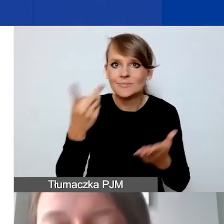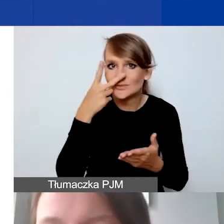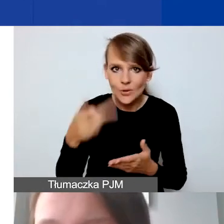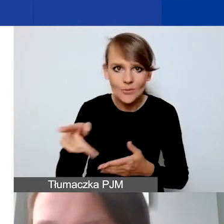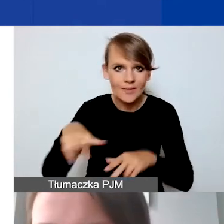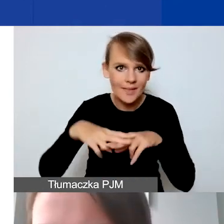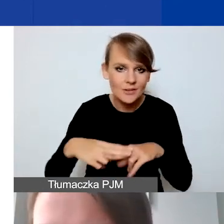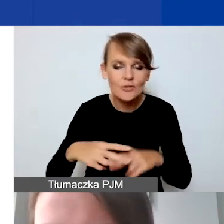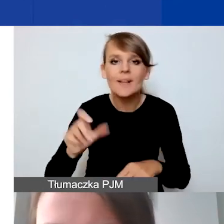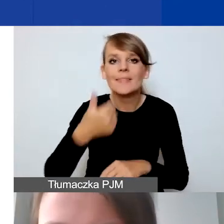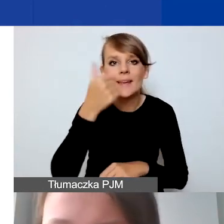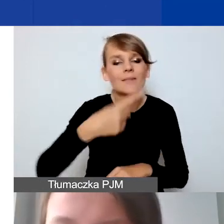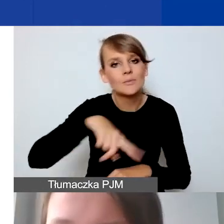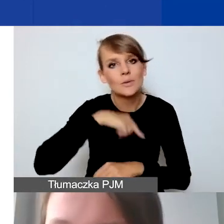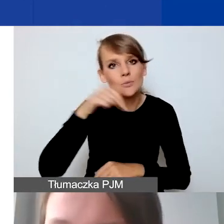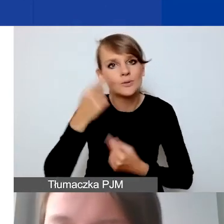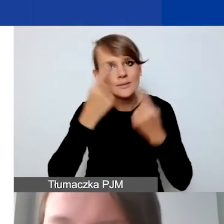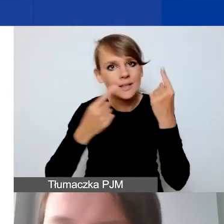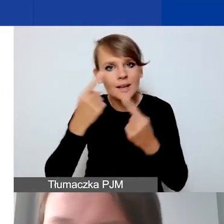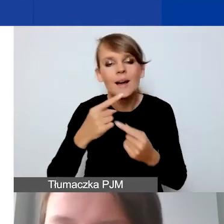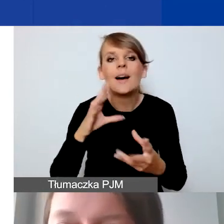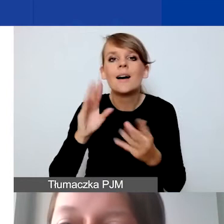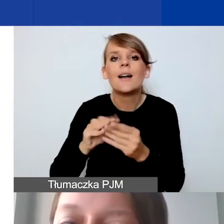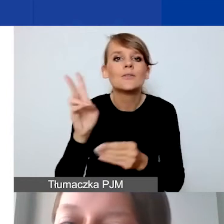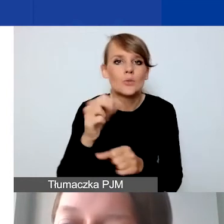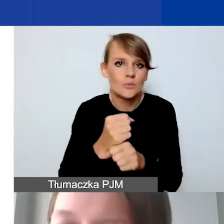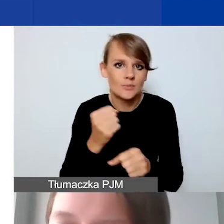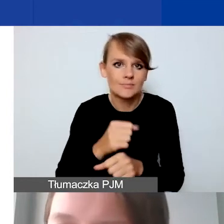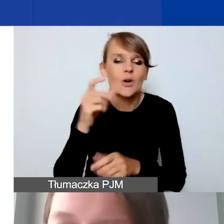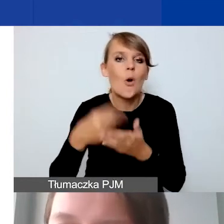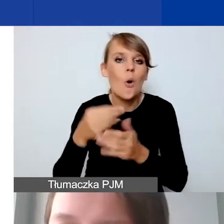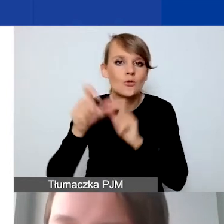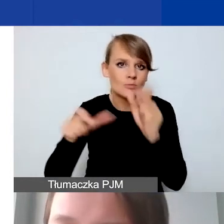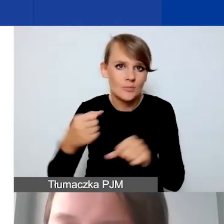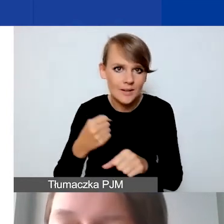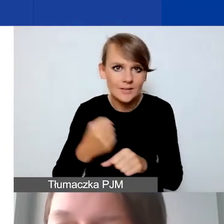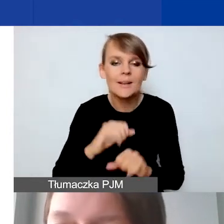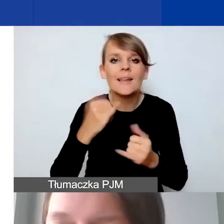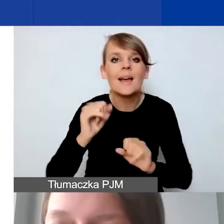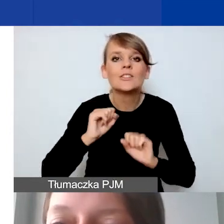Najpierw musimy się zastanowić z kim pracujemy, koszty personelu. Potem jakie działania w projekcie opisujemy.